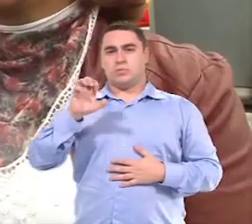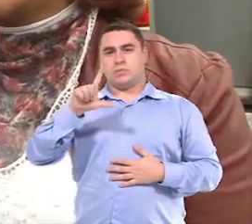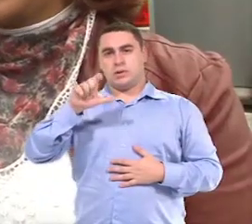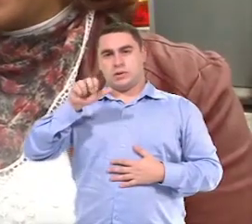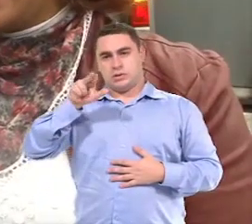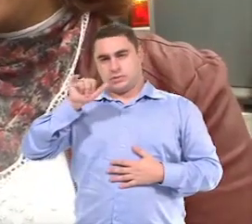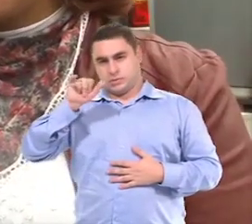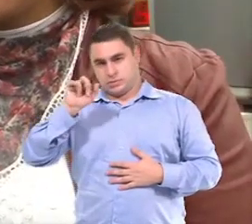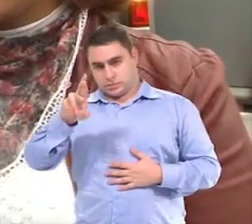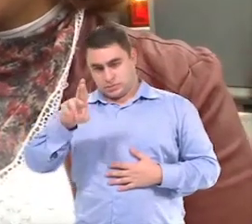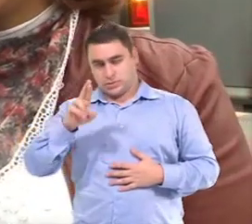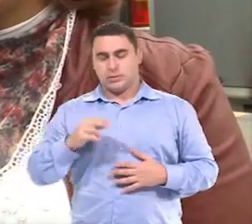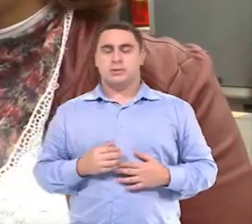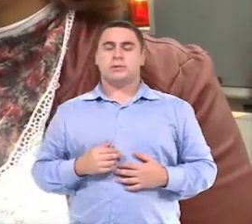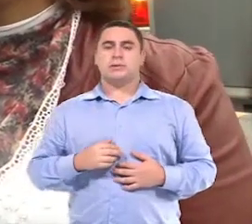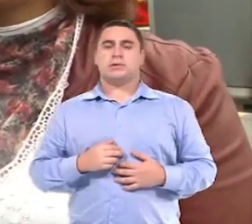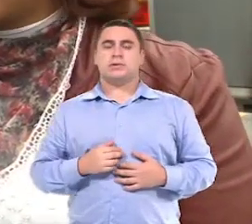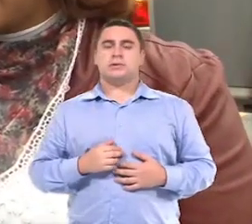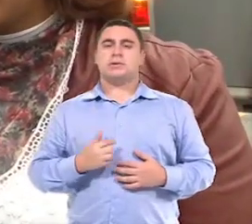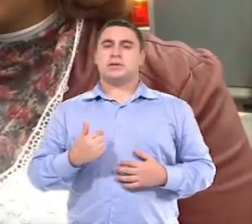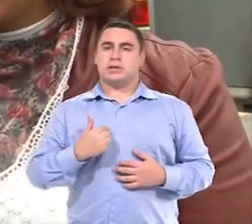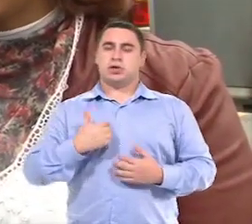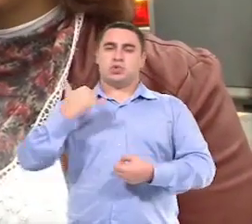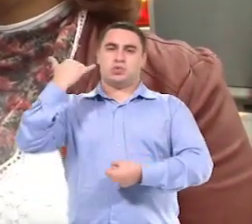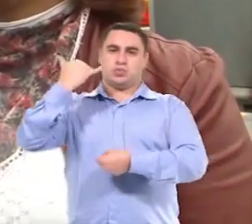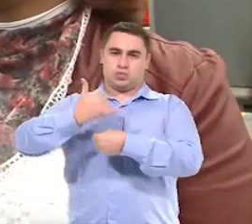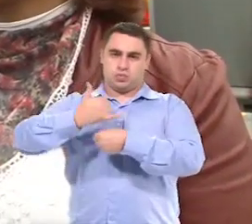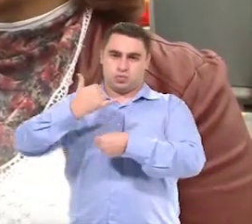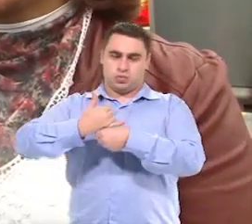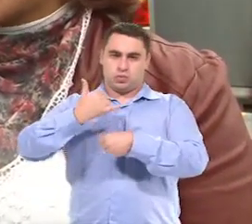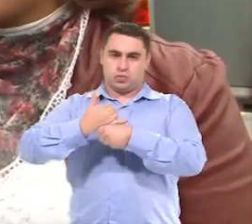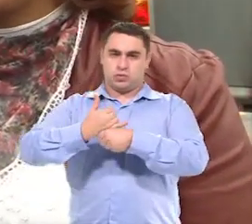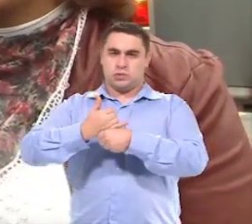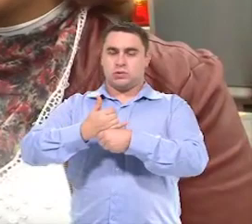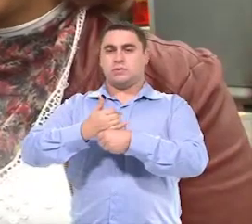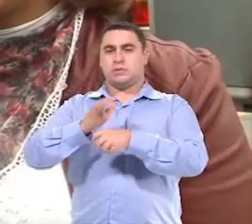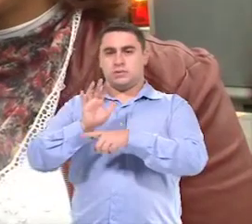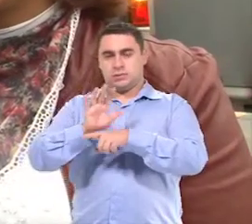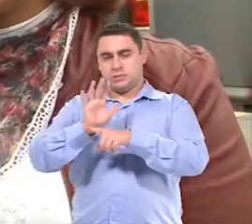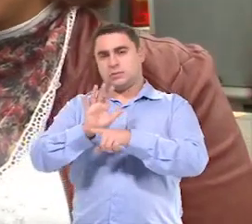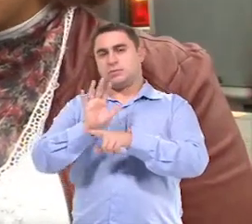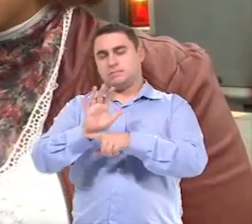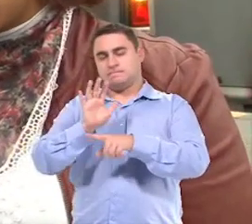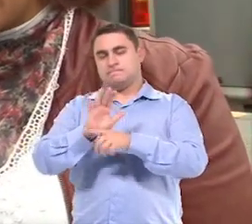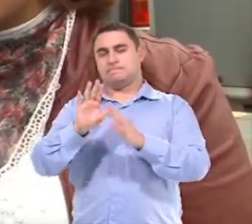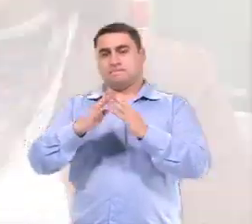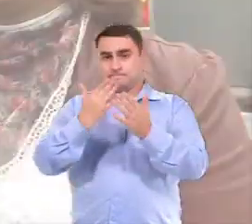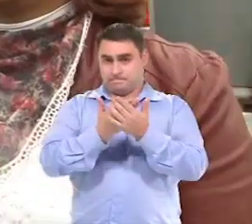Meu nome é Elenir Fagundes Santos Freitas E eu sou chefe da seção de assistência escolar.